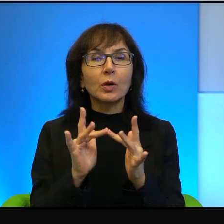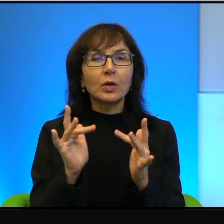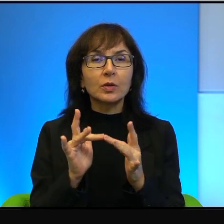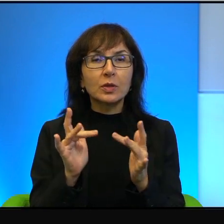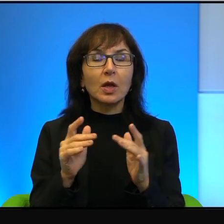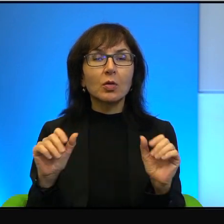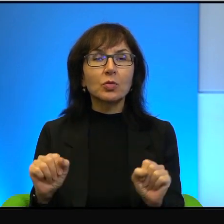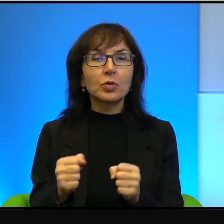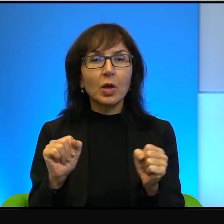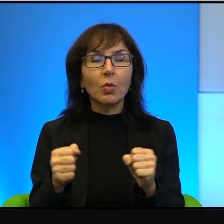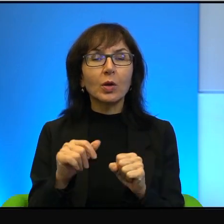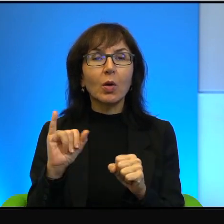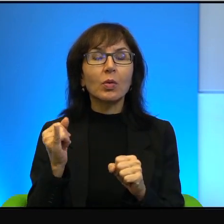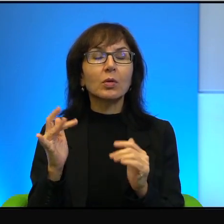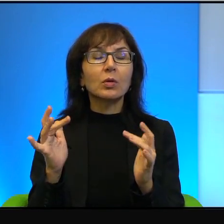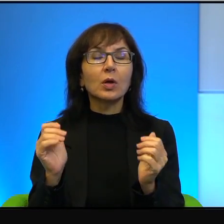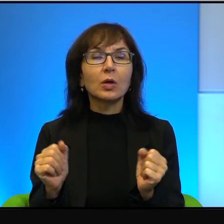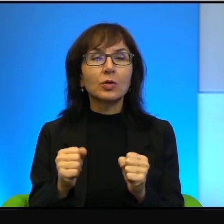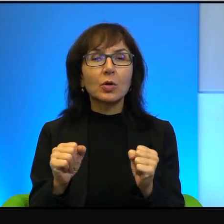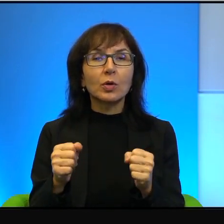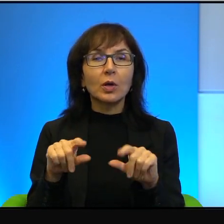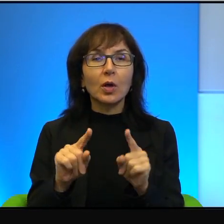działając tak, jak działają. Taka organizacja, która się nazywa